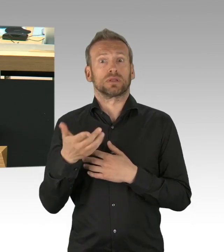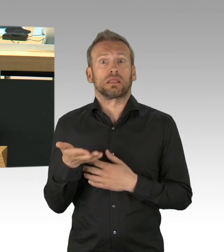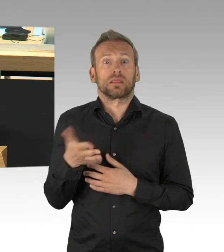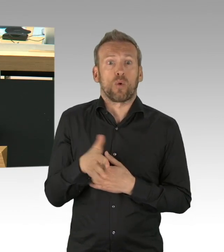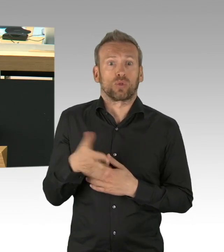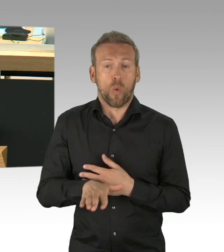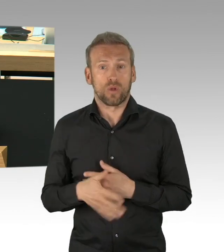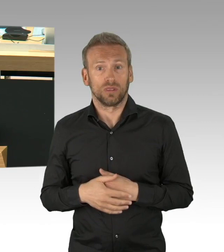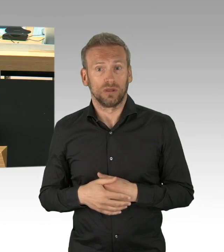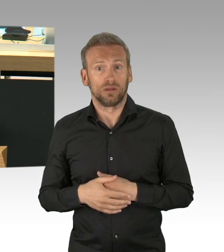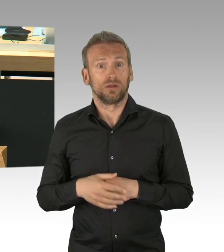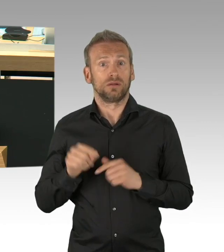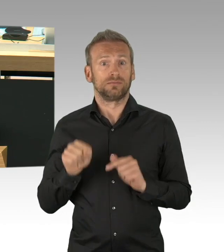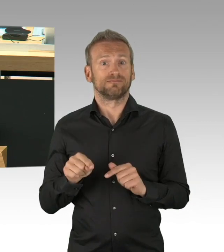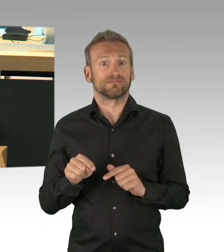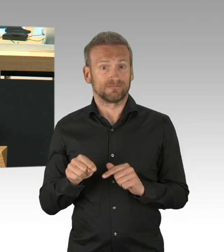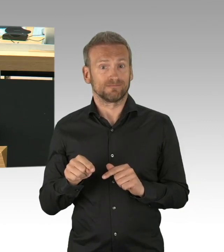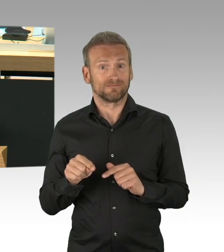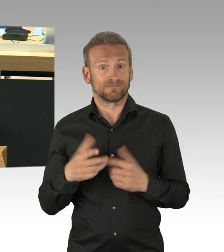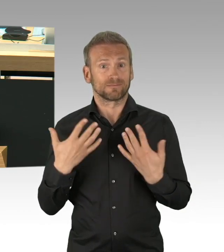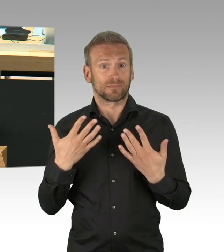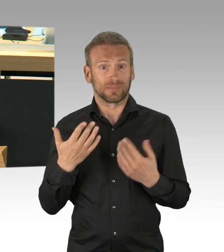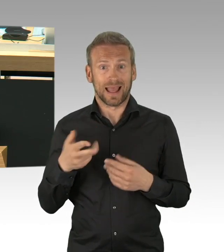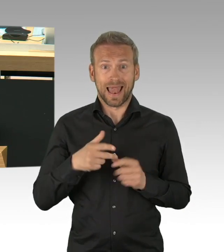die überfüllten Intensivstationen wären auch in Berlin gewesen.